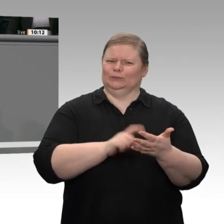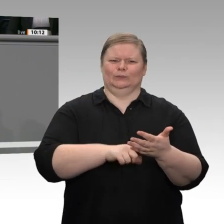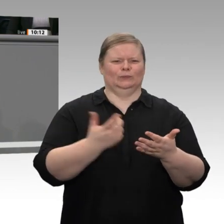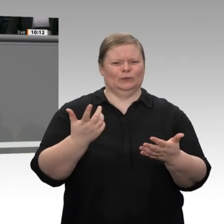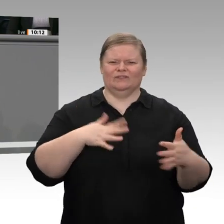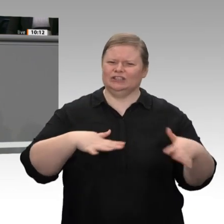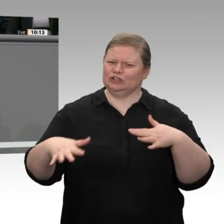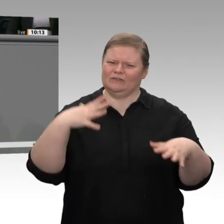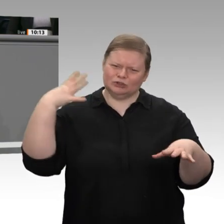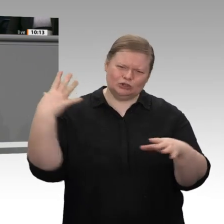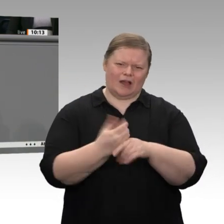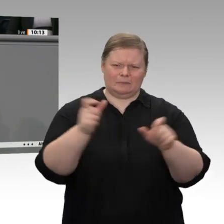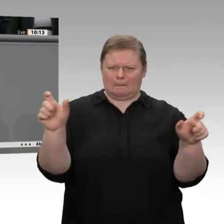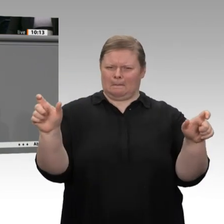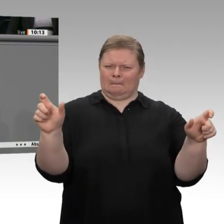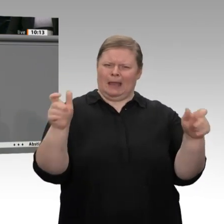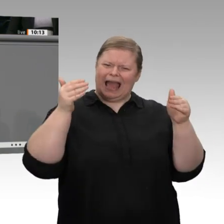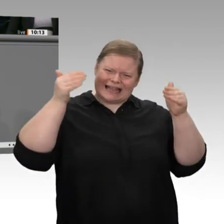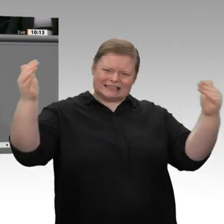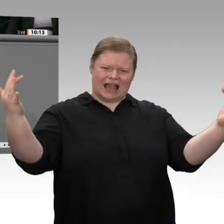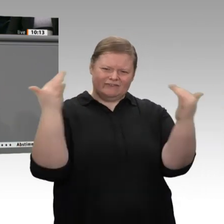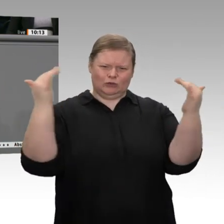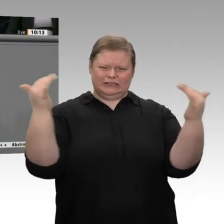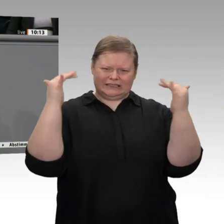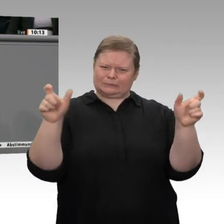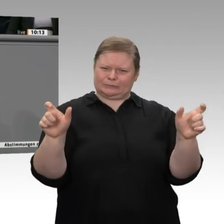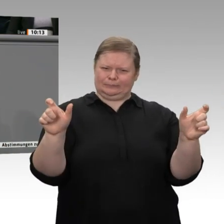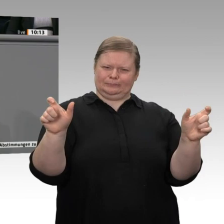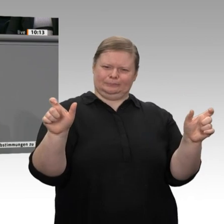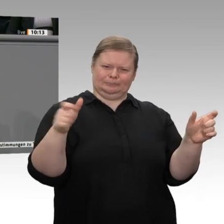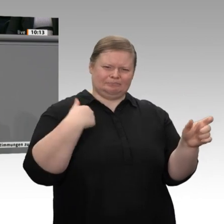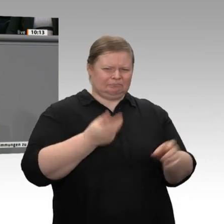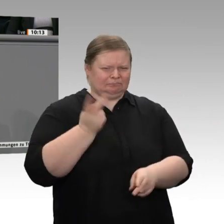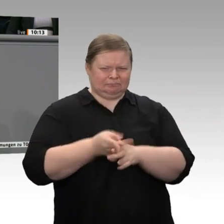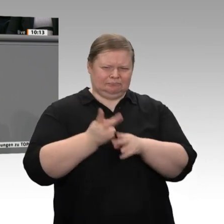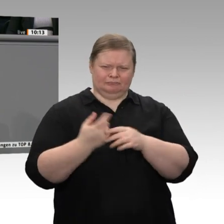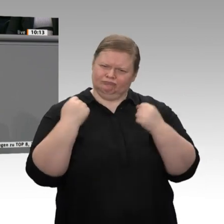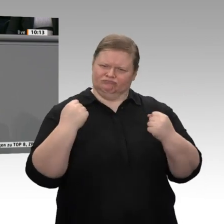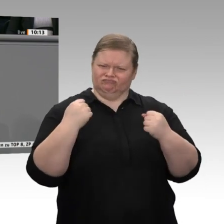so standhält. Sie ist immer noch robust, und dazu haben wir durchaus unseren Teil